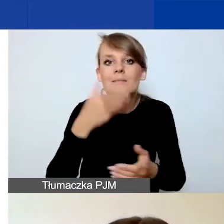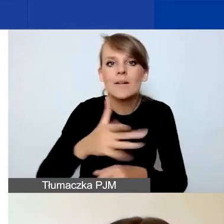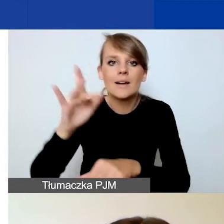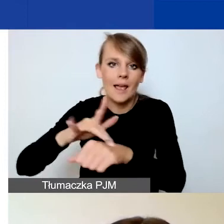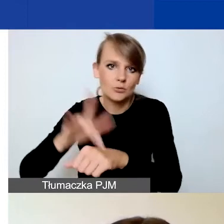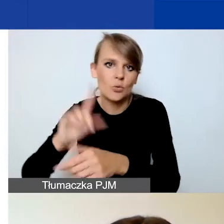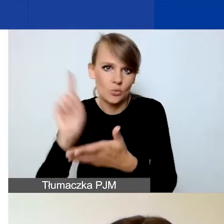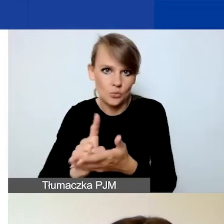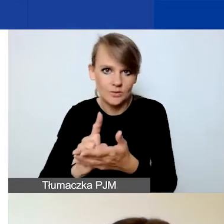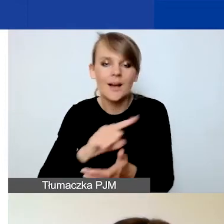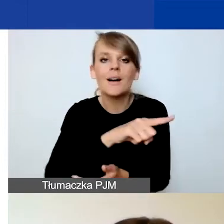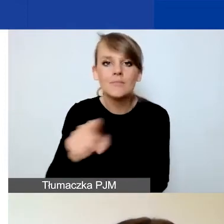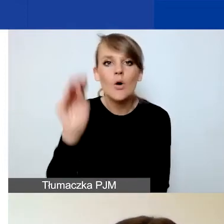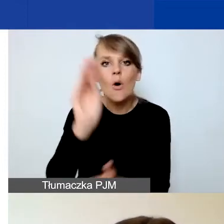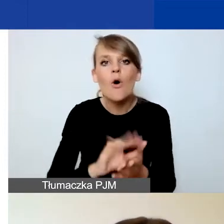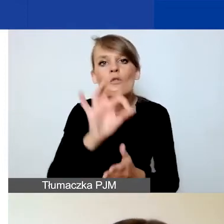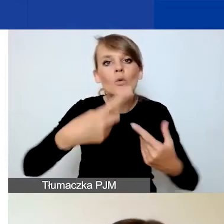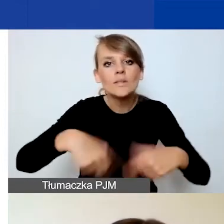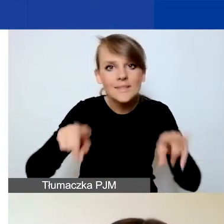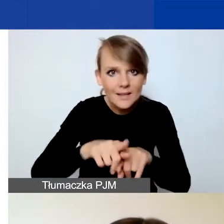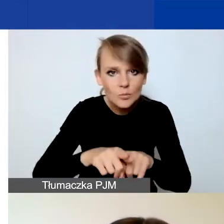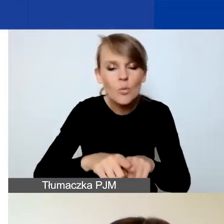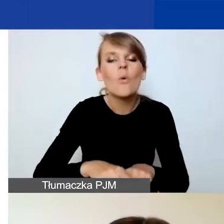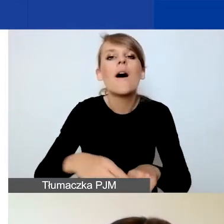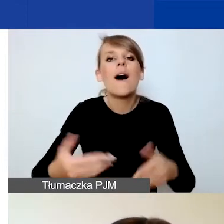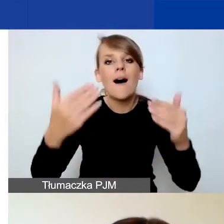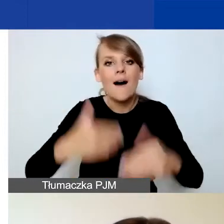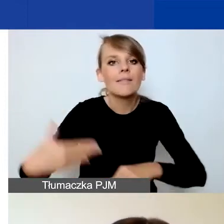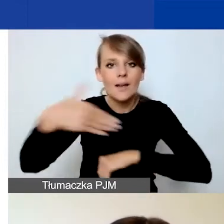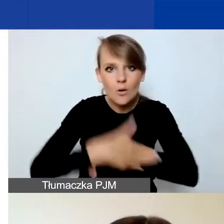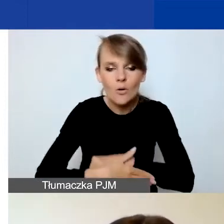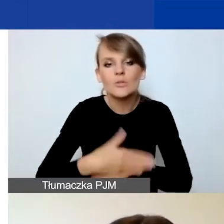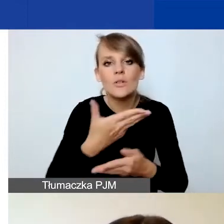Opisujecie wasz zespół i na końcu opisujecie budżet.